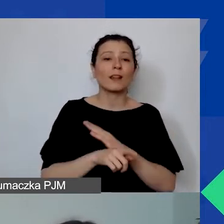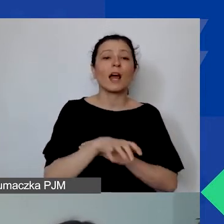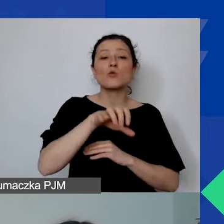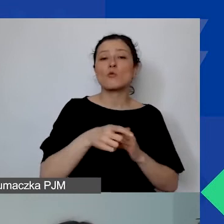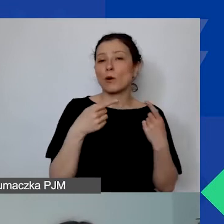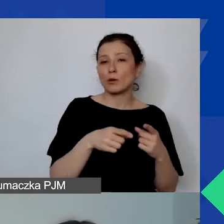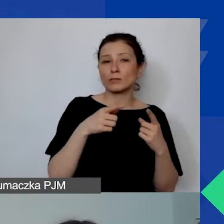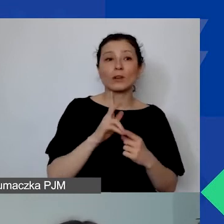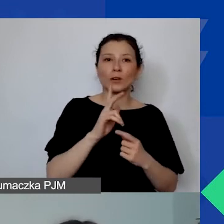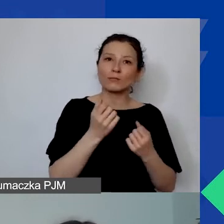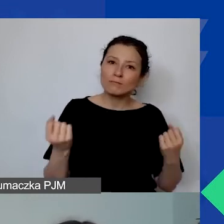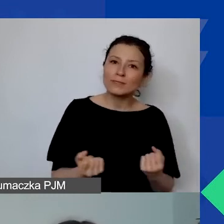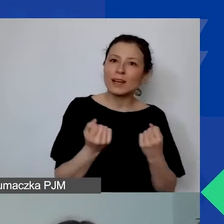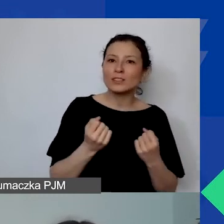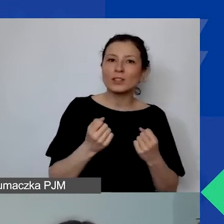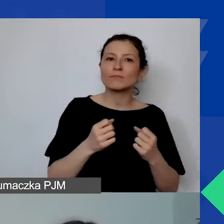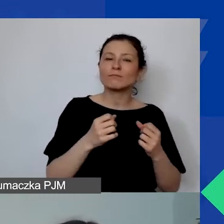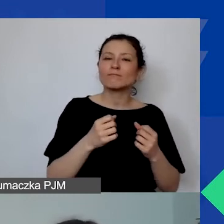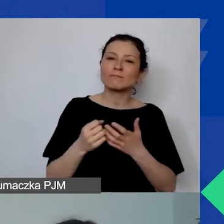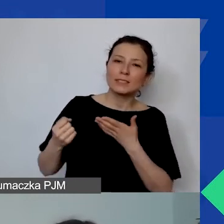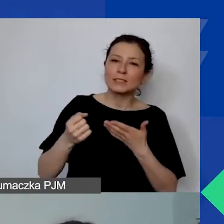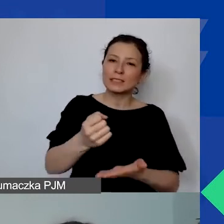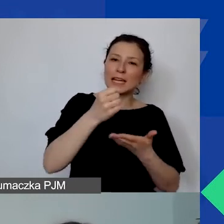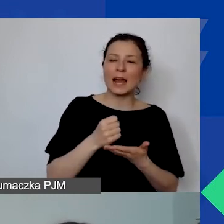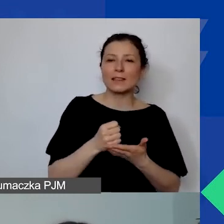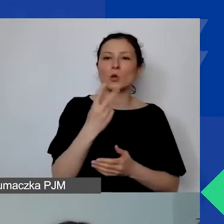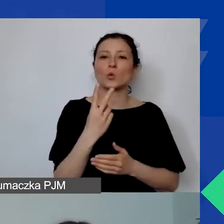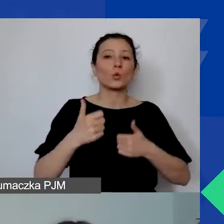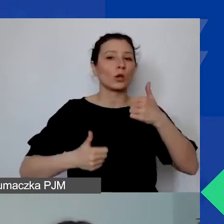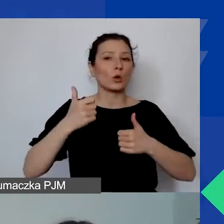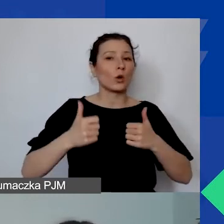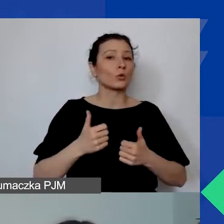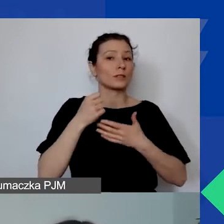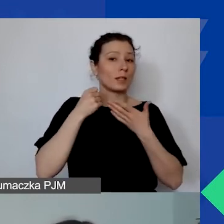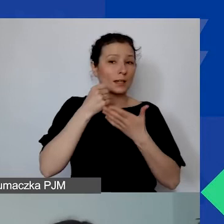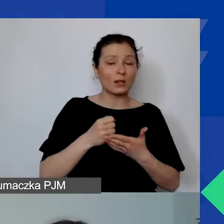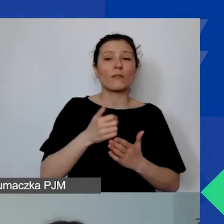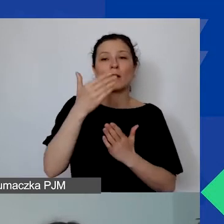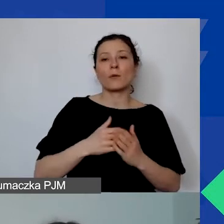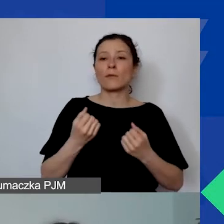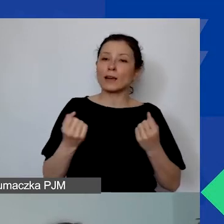starających się o grant w drugim konkursie grantowym Programu Aktywni Obywatele - Fundusz Regionalny.